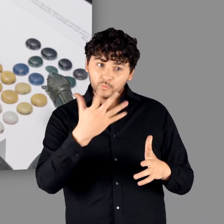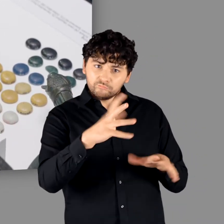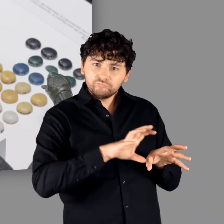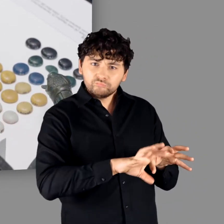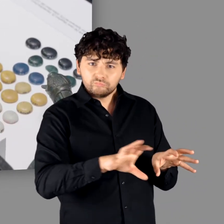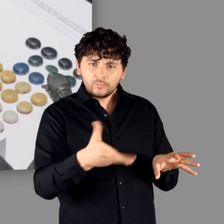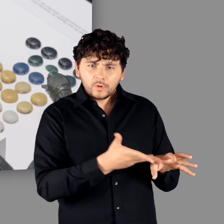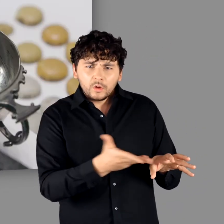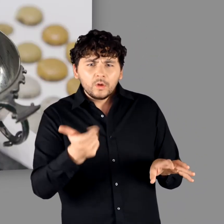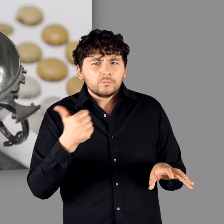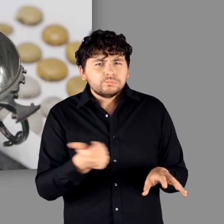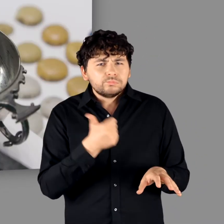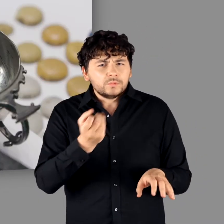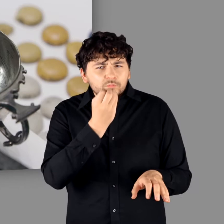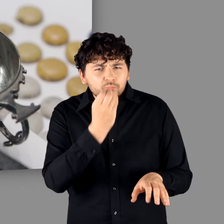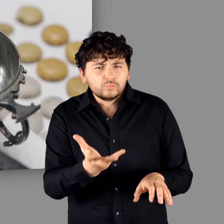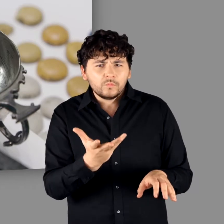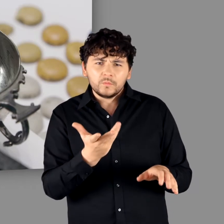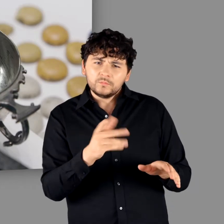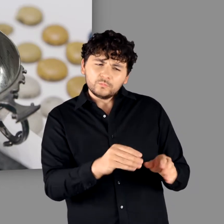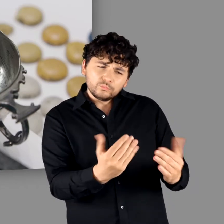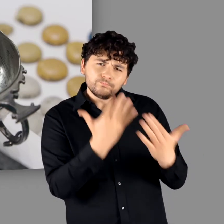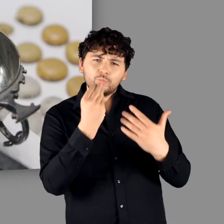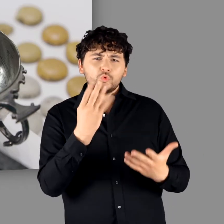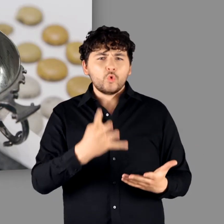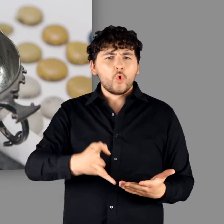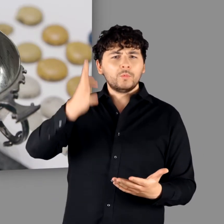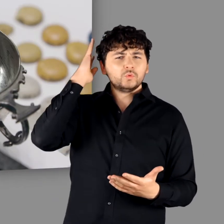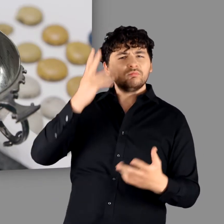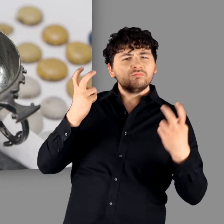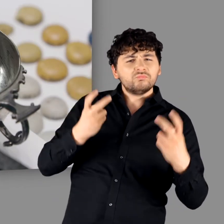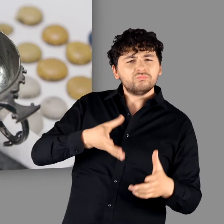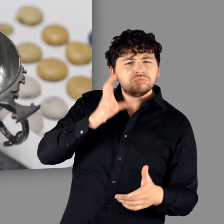"Es ist ein wahnsinniges Ensemble. Eigentlich eine klassische Zusammensetzung für das römische Gelage.